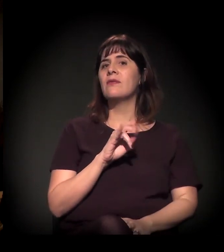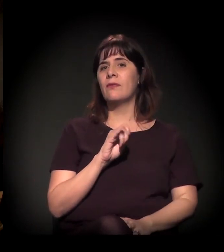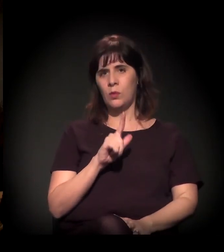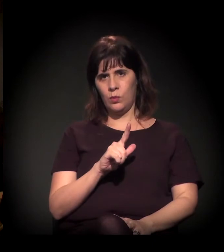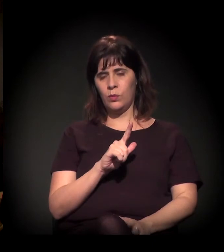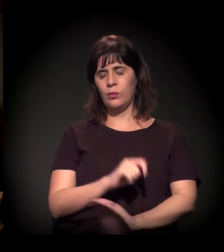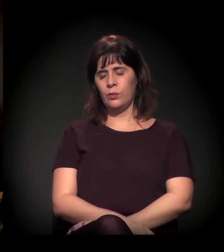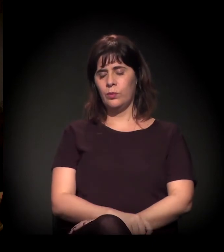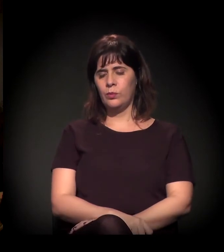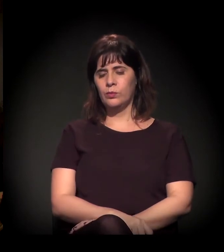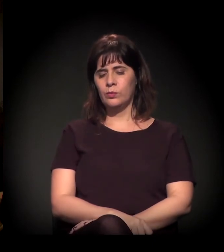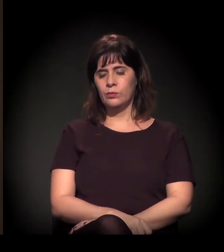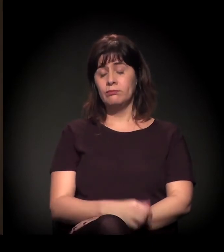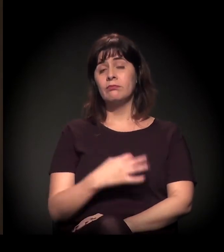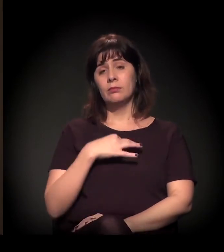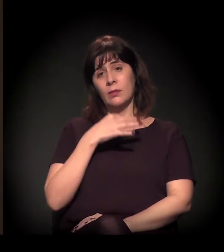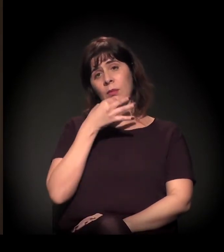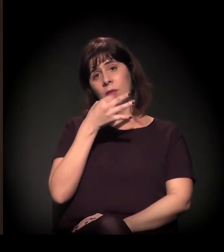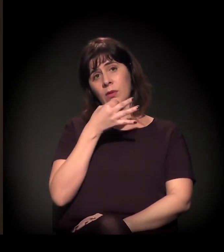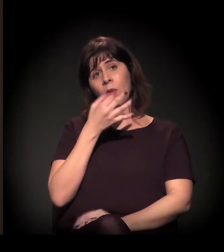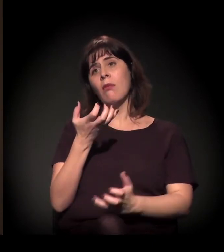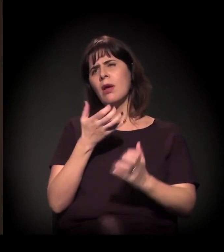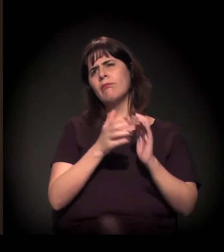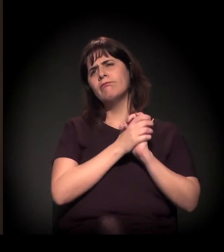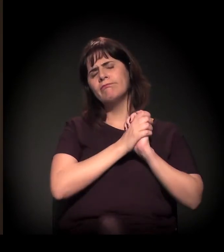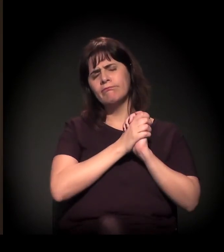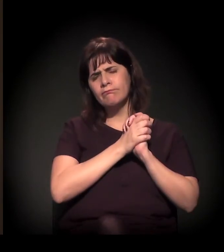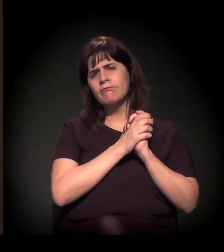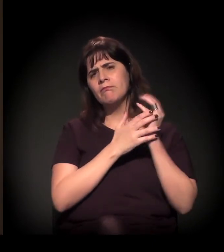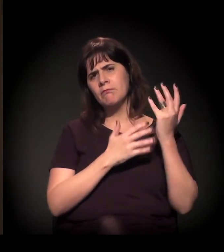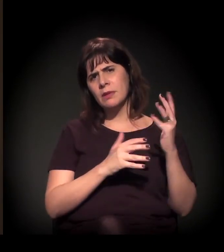Então eu acho que... E eu quero parabenizá-los porque